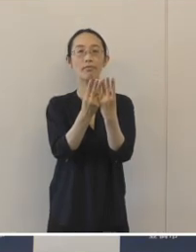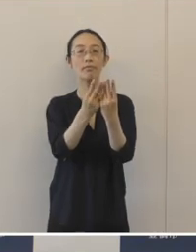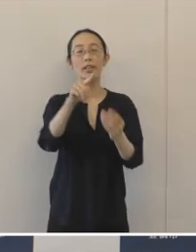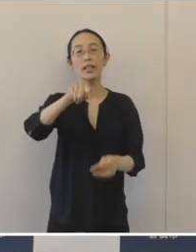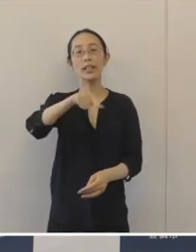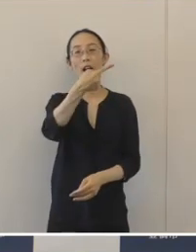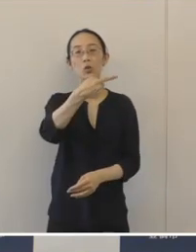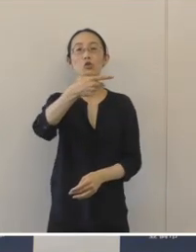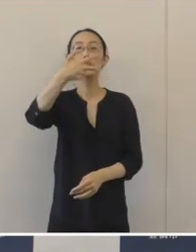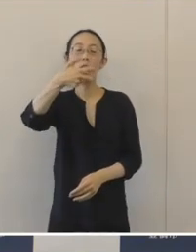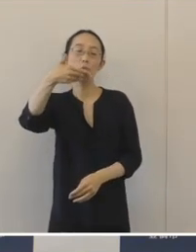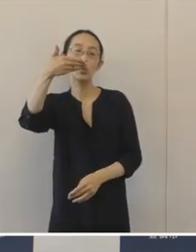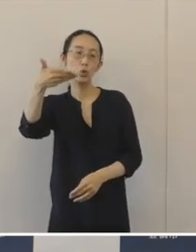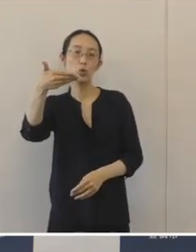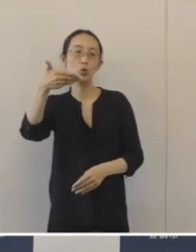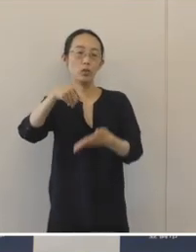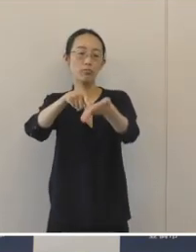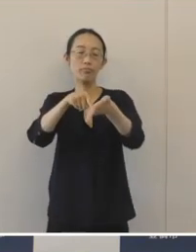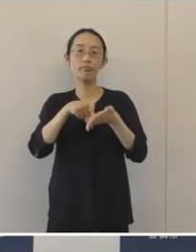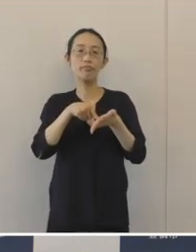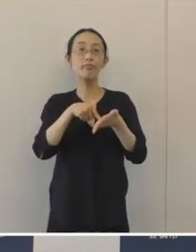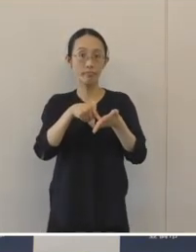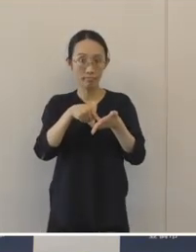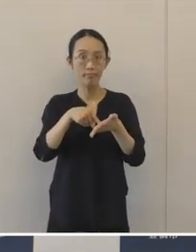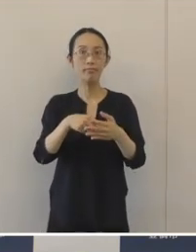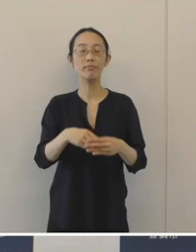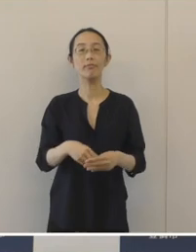179件の応募がありました。